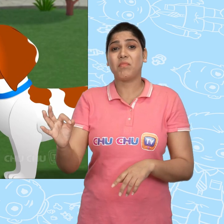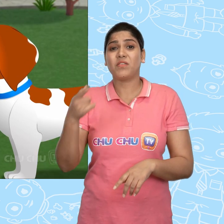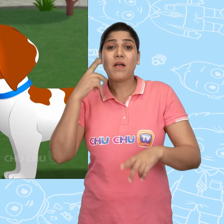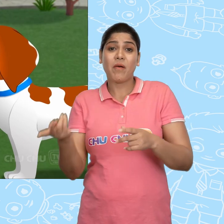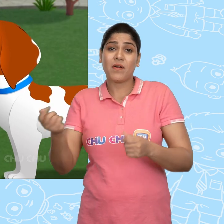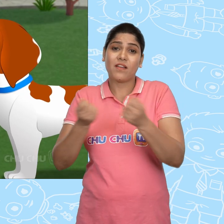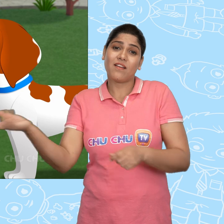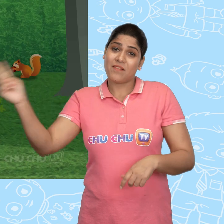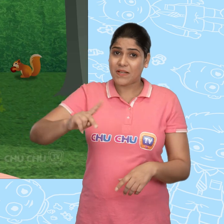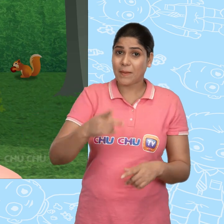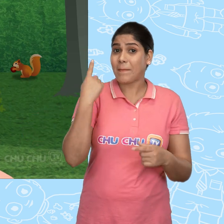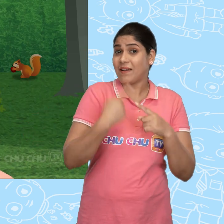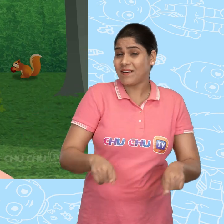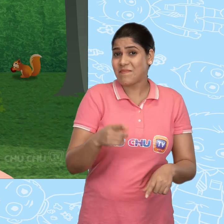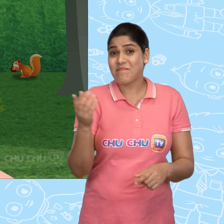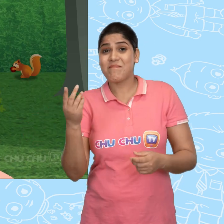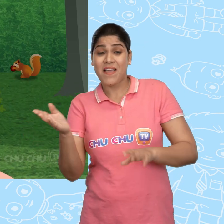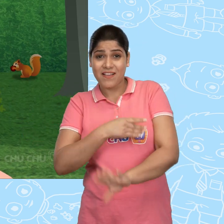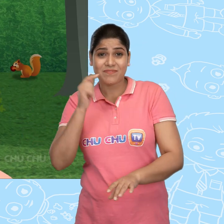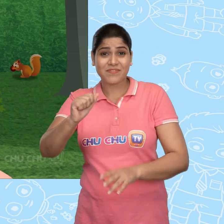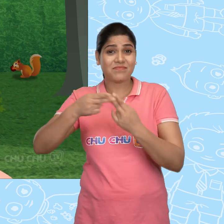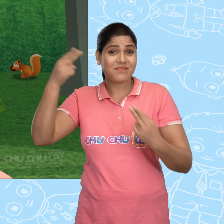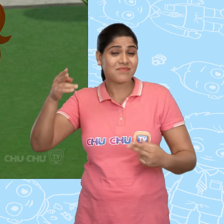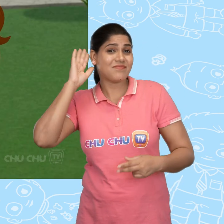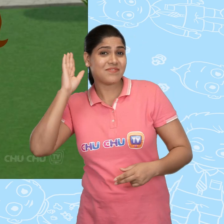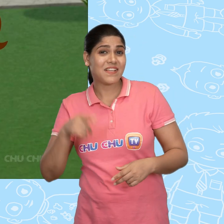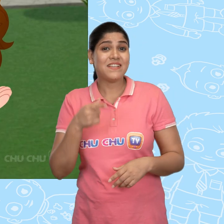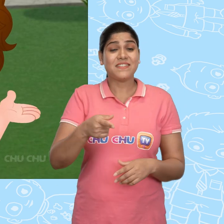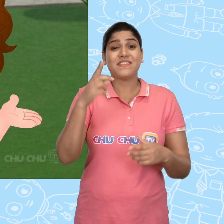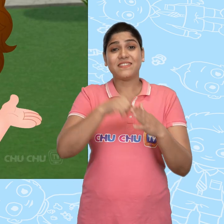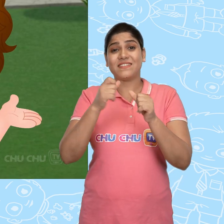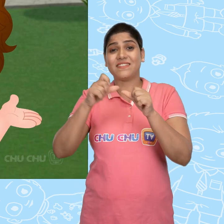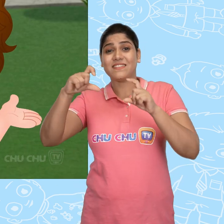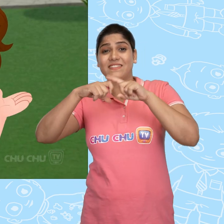हम तुम्हारी गाड़ी ज़रूर वापस लायेंगे। पर पहले मै तुम्हें सुनाउंगी एक कहानी